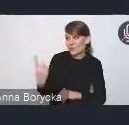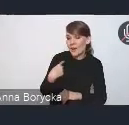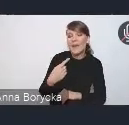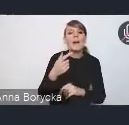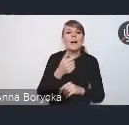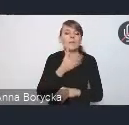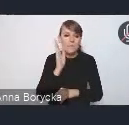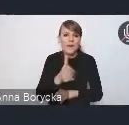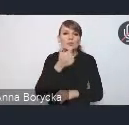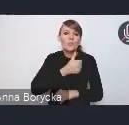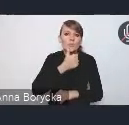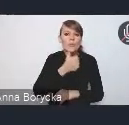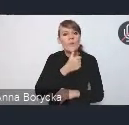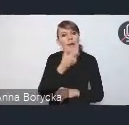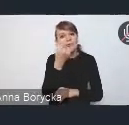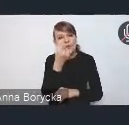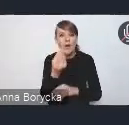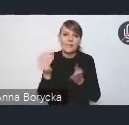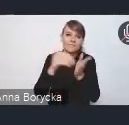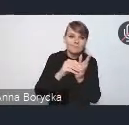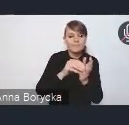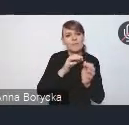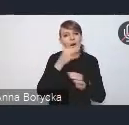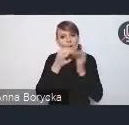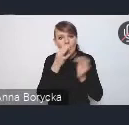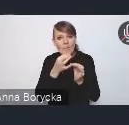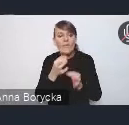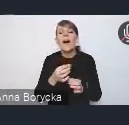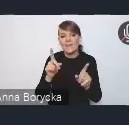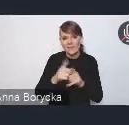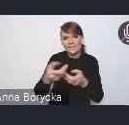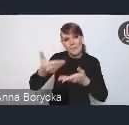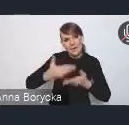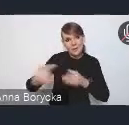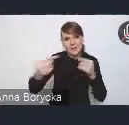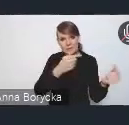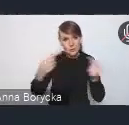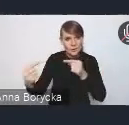i chętnie państwa zapraszamy do dyskusji. Dyskusję możemy jak zawsze prowadzić w dwóch formach.